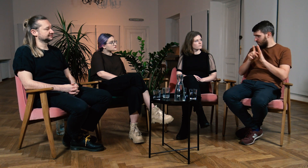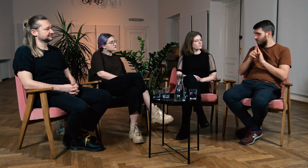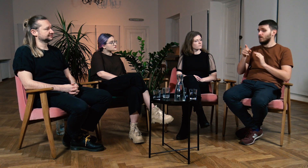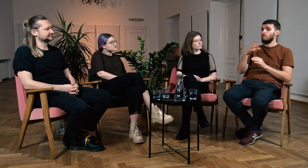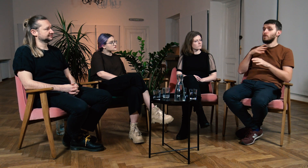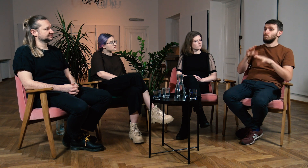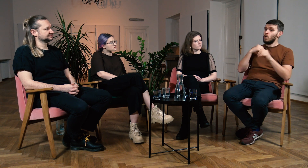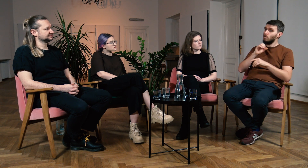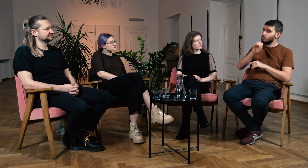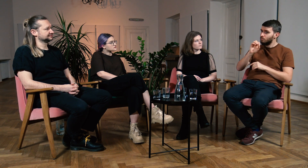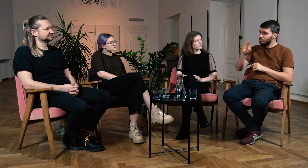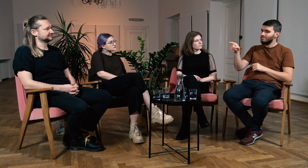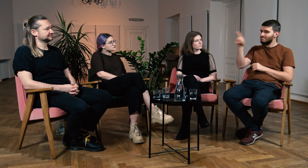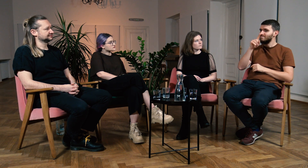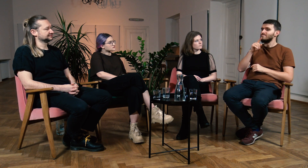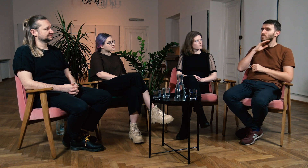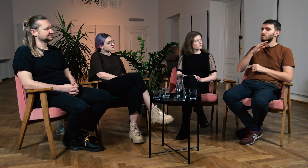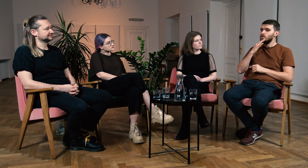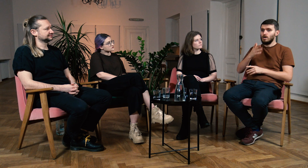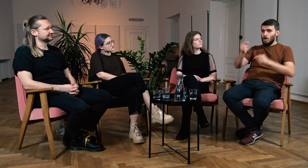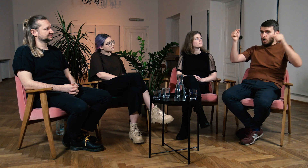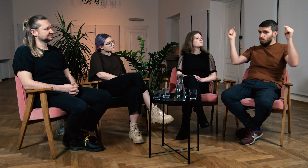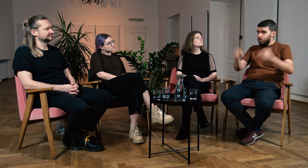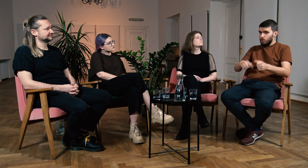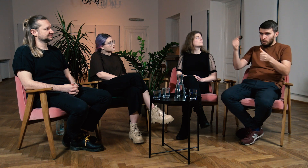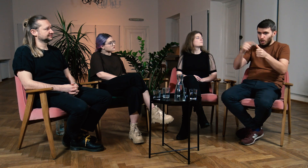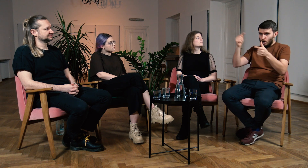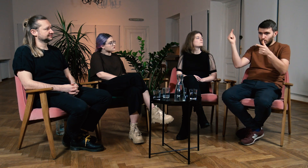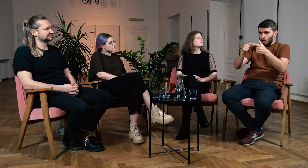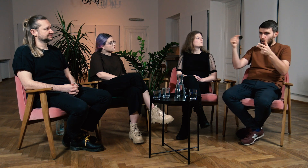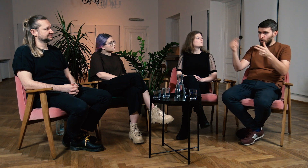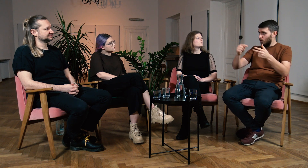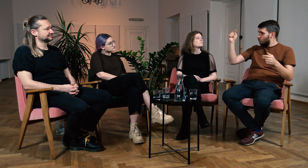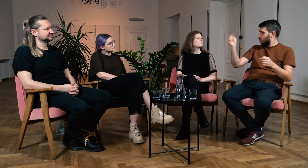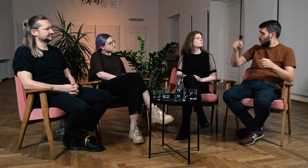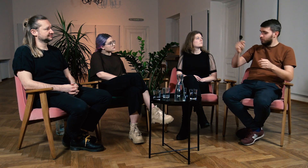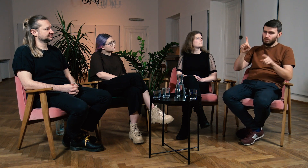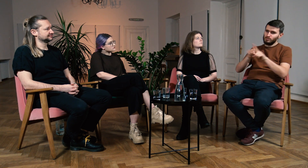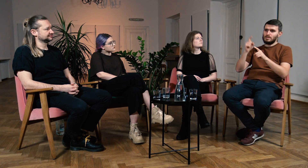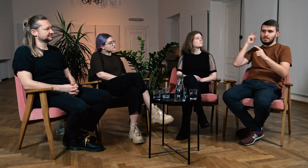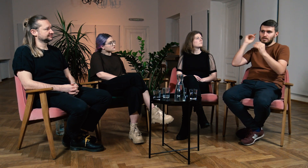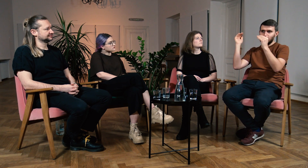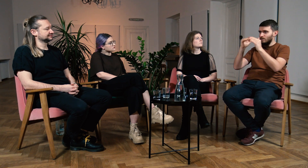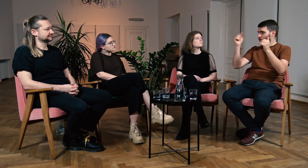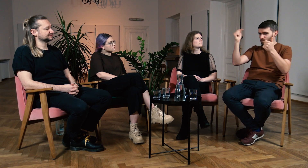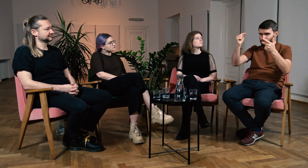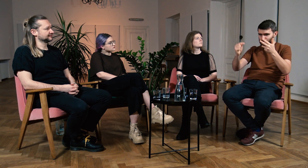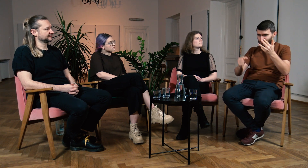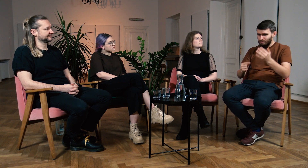Na początku trafiliśmy na logopedę, który narzucał nam swoje zdanie w wielu kwestiach. Tak aby dziecko dorównało słyszącym.